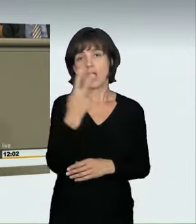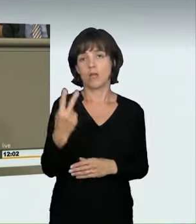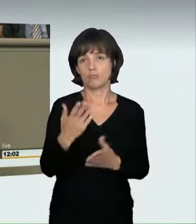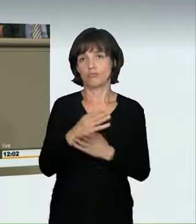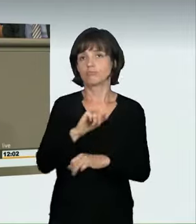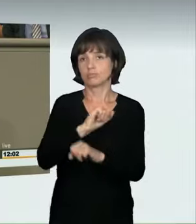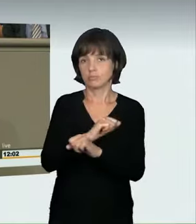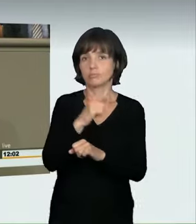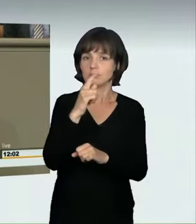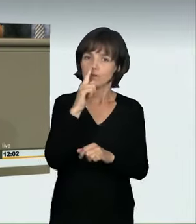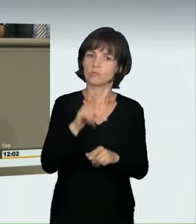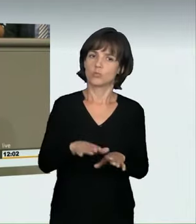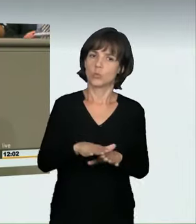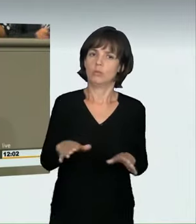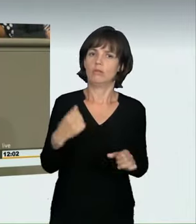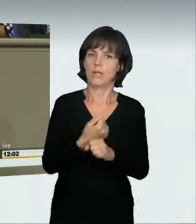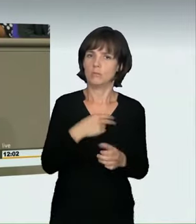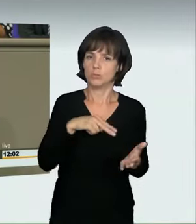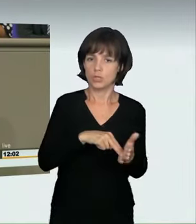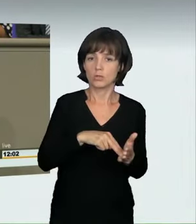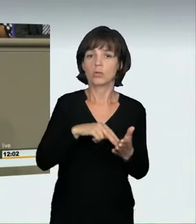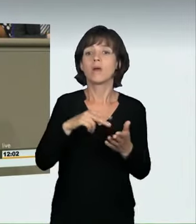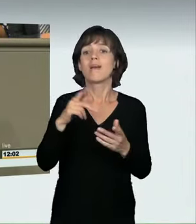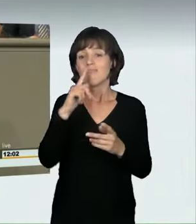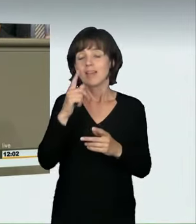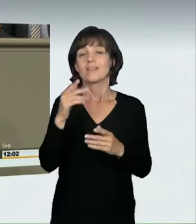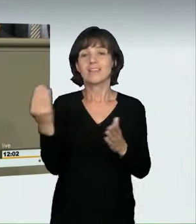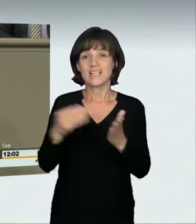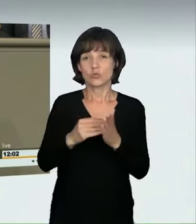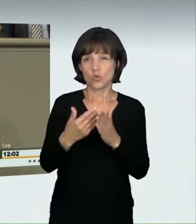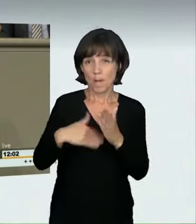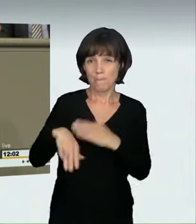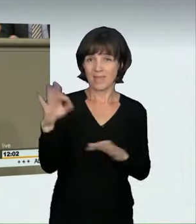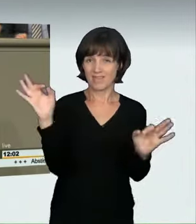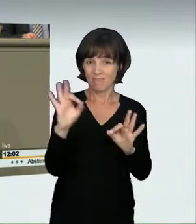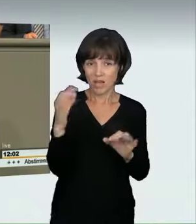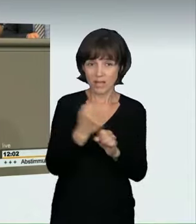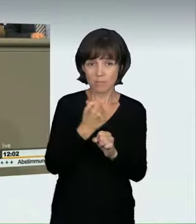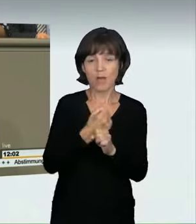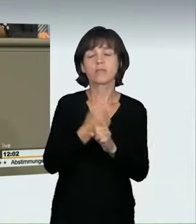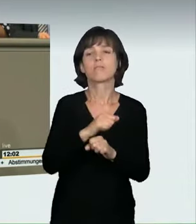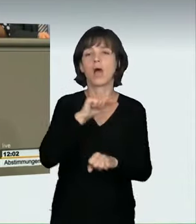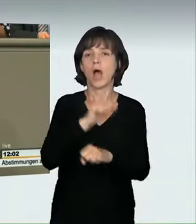von hohem Wert gefährdet, kann mit Haft bis zu fünf Jahren bestraft werden. Wenn bei dem Rennen unbeteiligte Personen verletzt